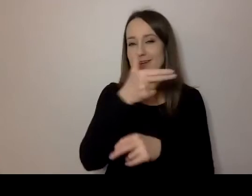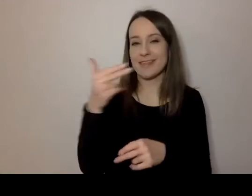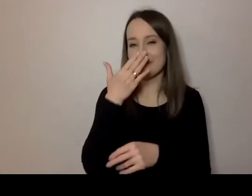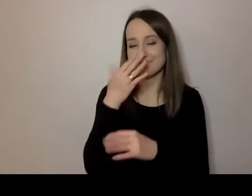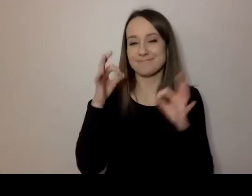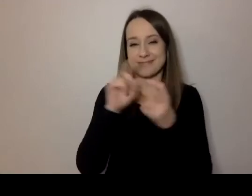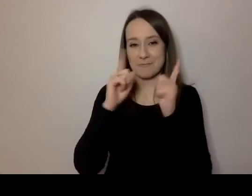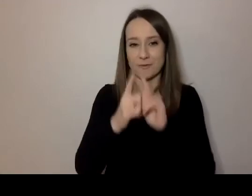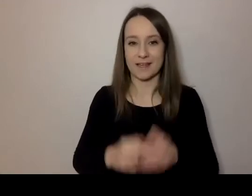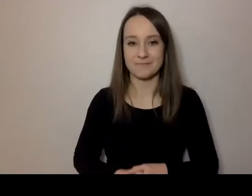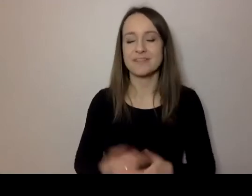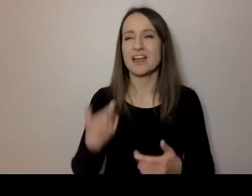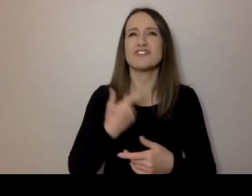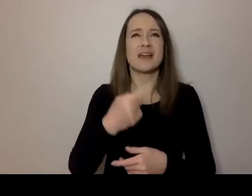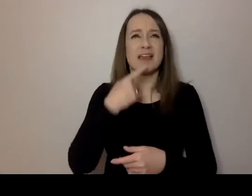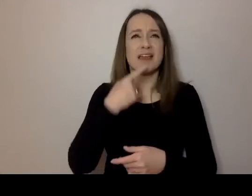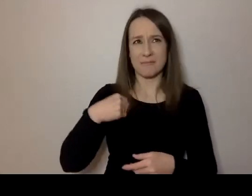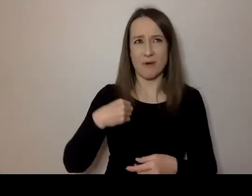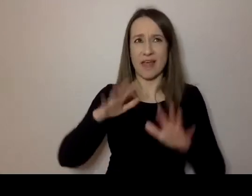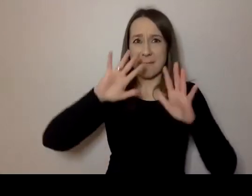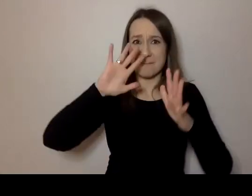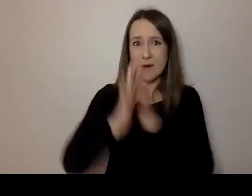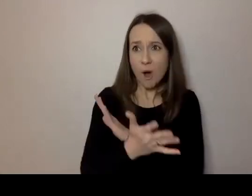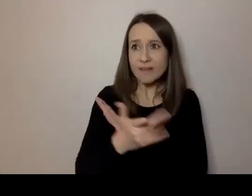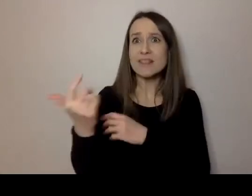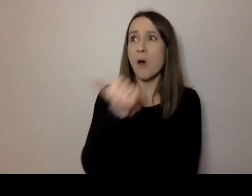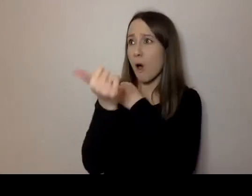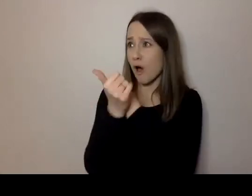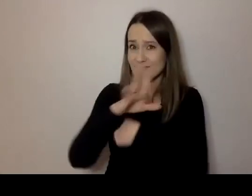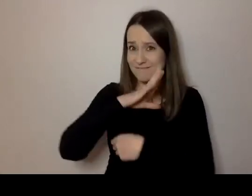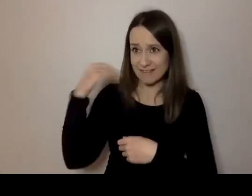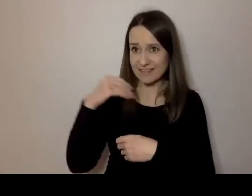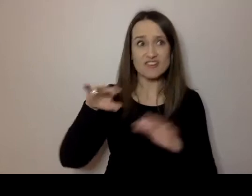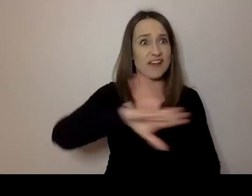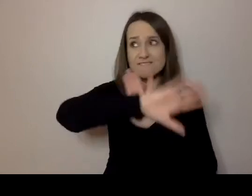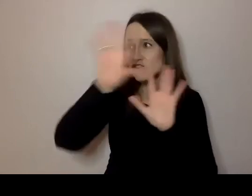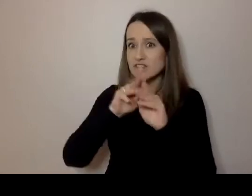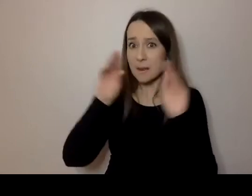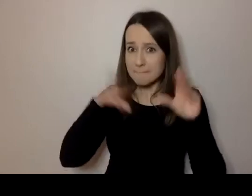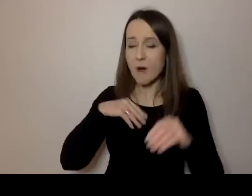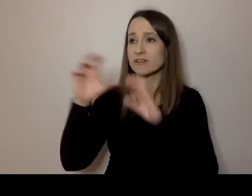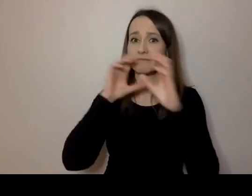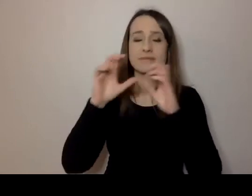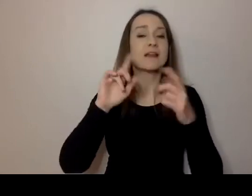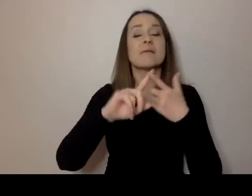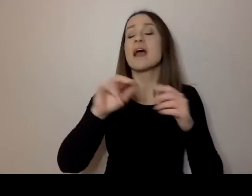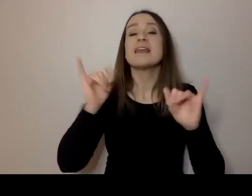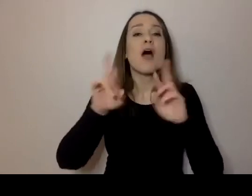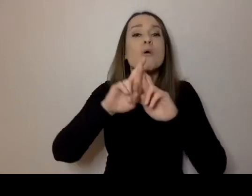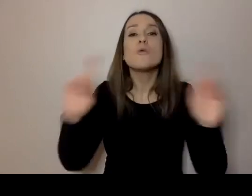Czy prosta polszczyzna wystarczy, aby komunikować się ze wszystkimi? Czym różni się prosta polszczyzna od języka łatwego w rozumieniu i czytaniu?